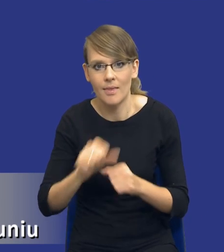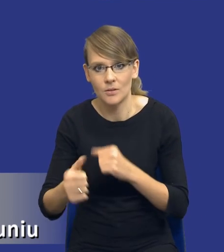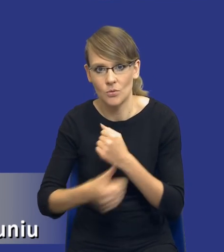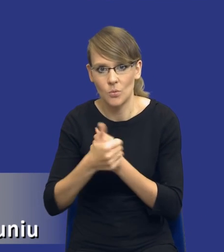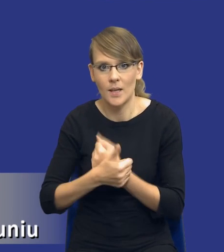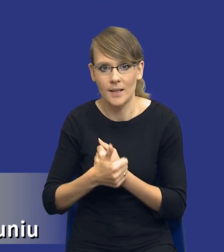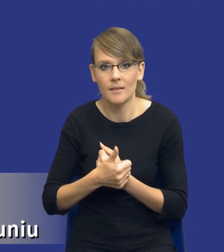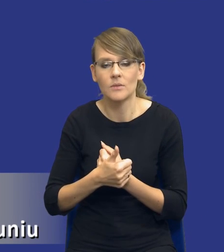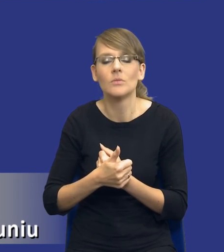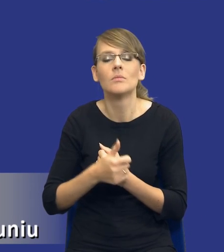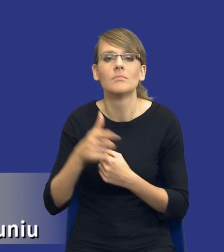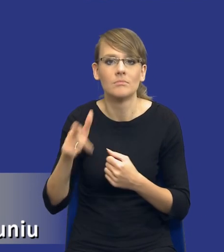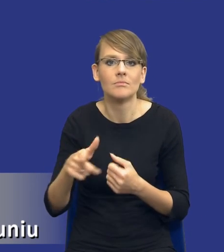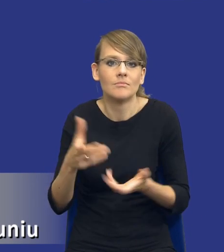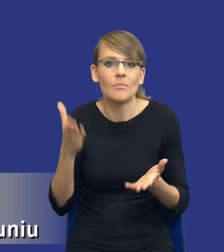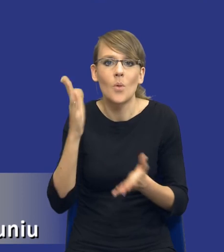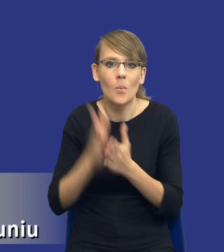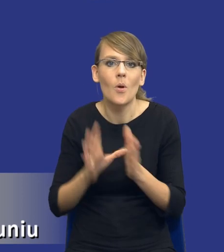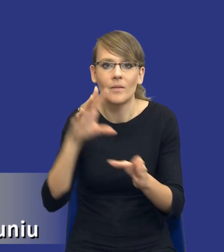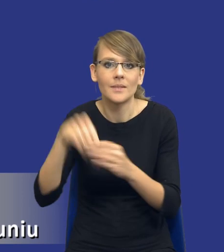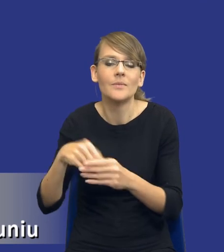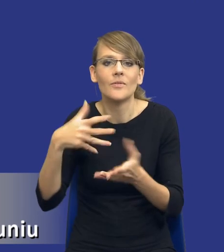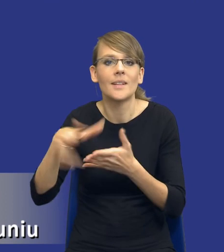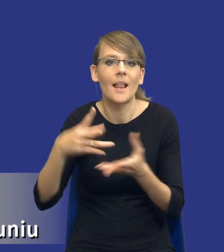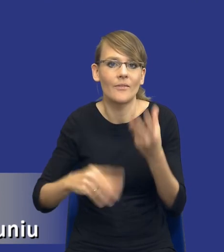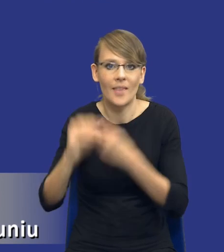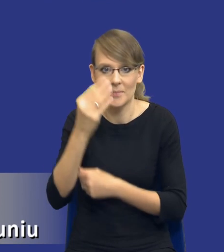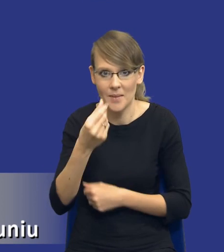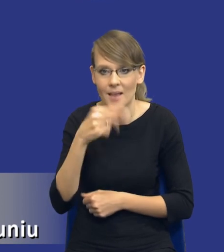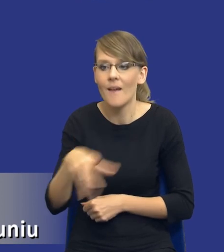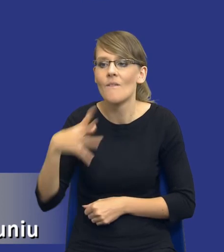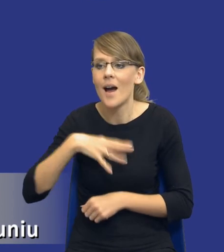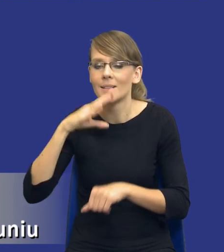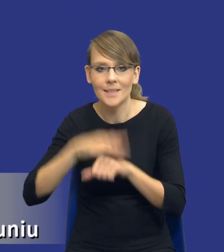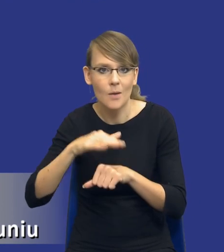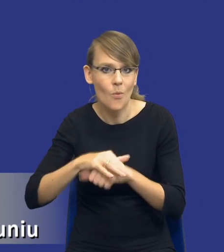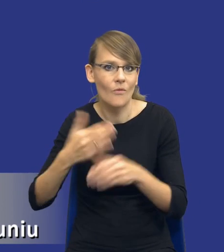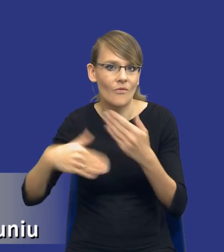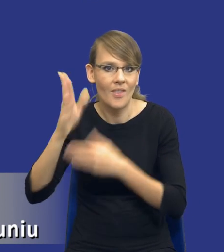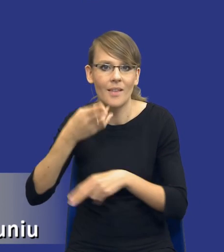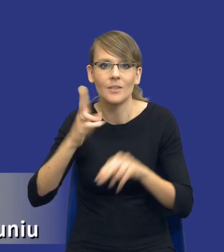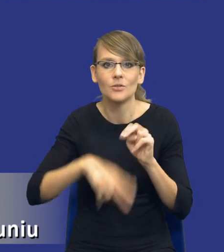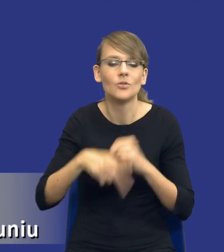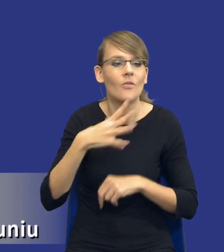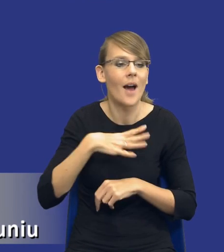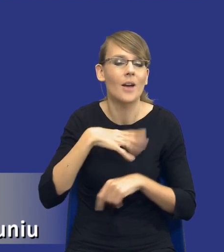postępowaniach po prostu wydatkujemy większe pieniądze, a wartość tych zamówień jest o wiele większa niż wartość postępowań krajowych.